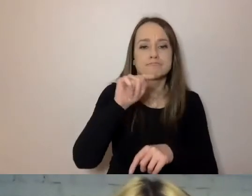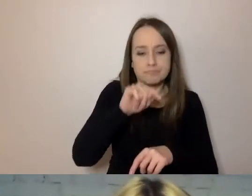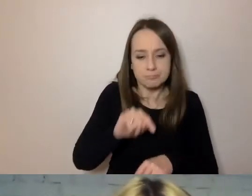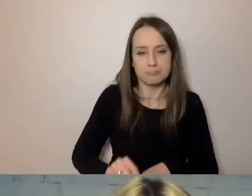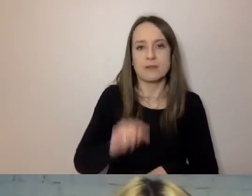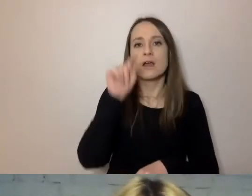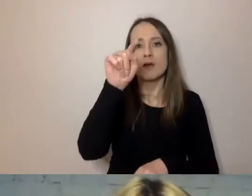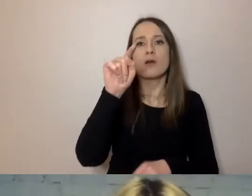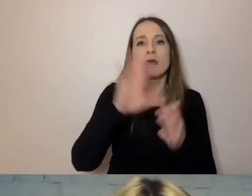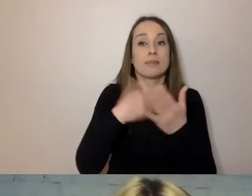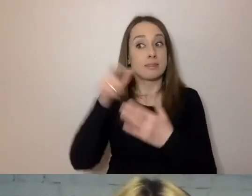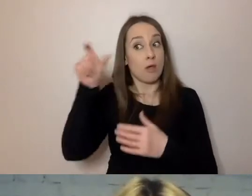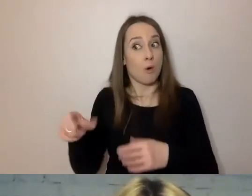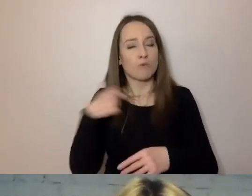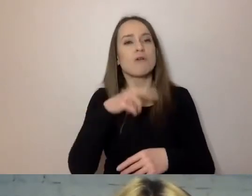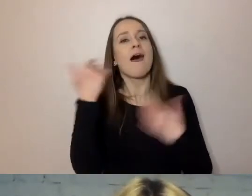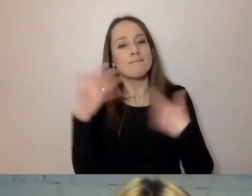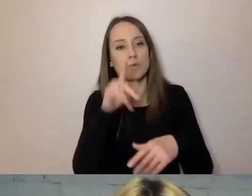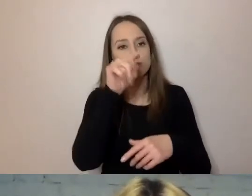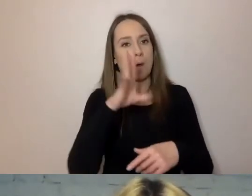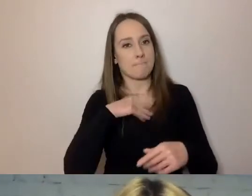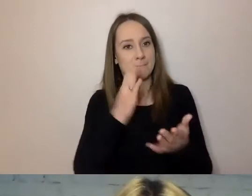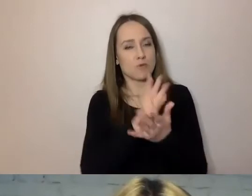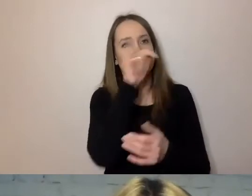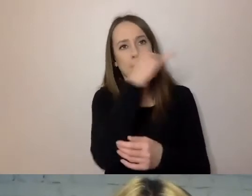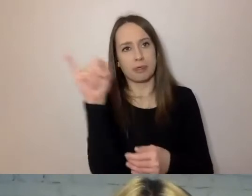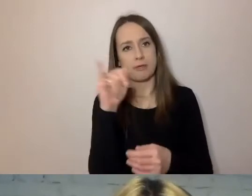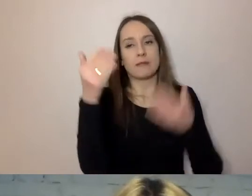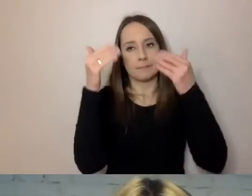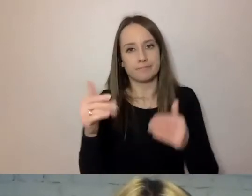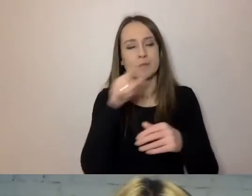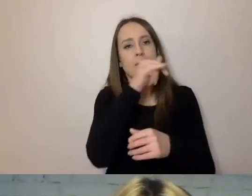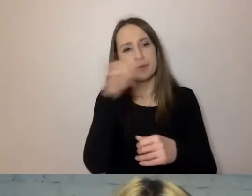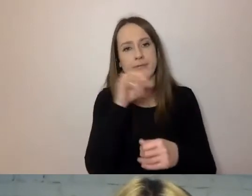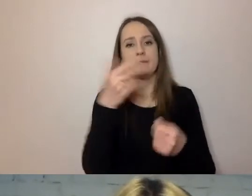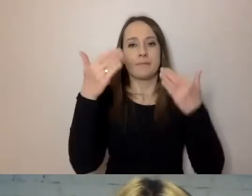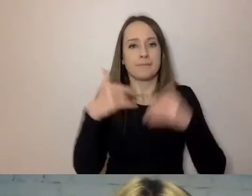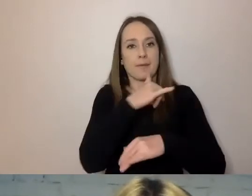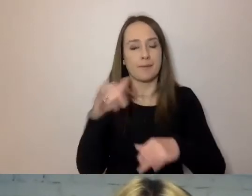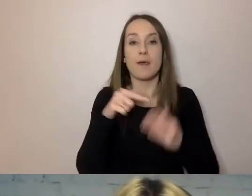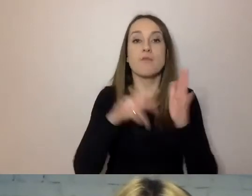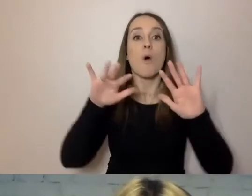to już mam, to przygotowałem, jestem gotowy. Będzie mu łatwiej korzystać z tego komunikatu.